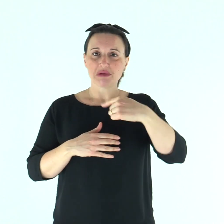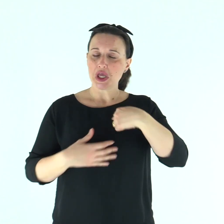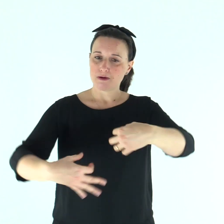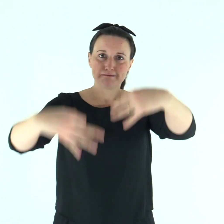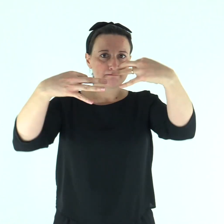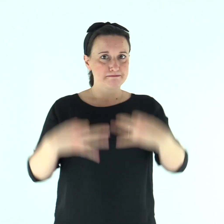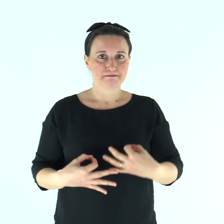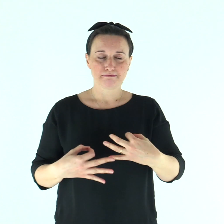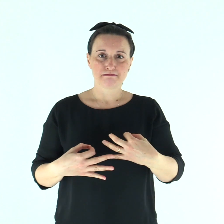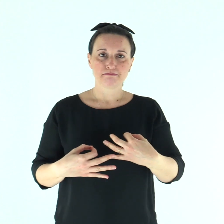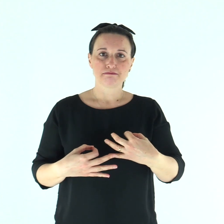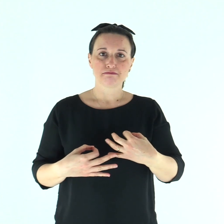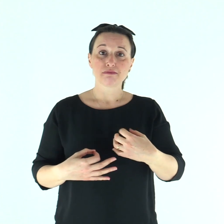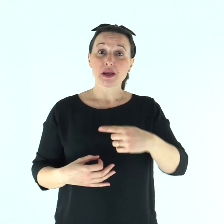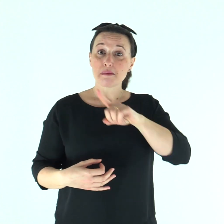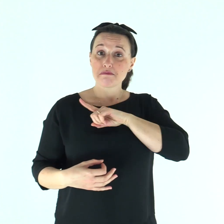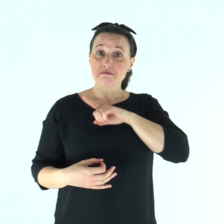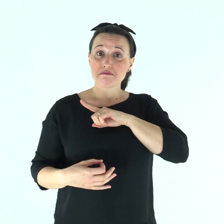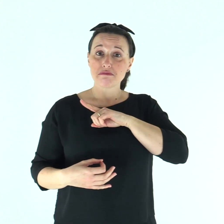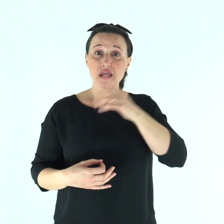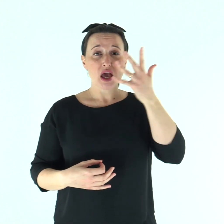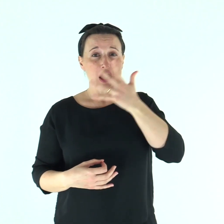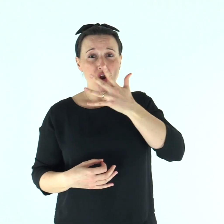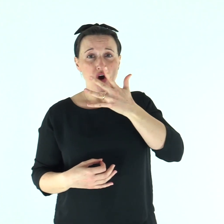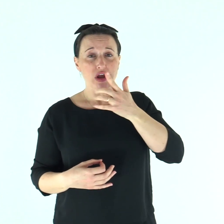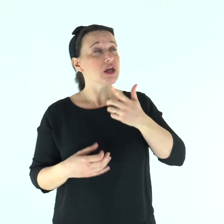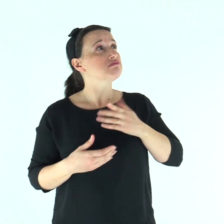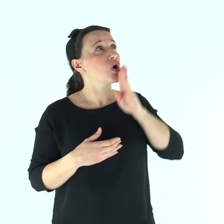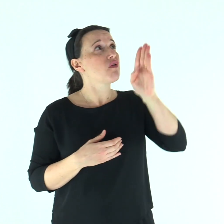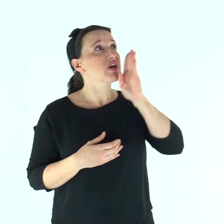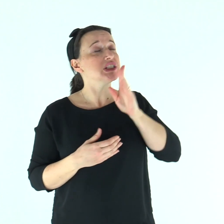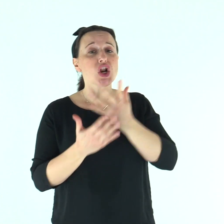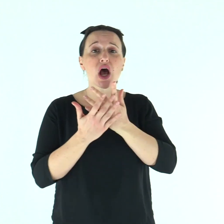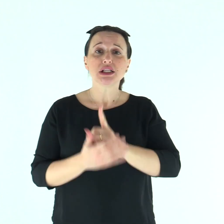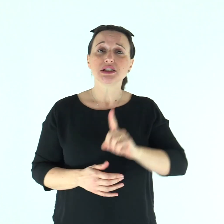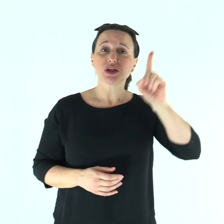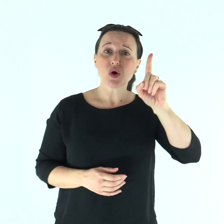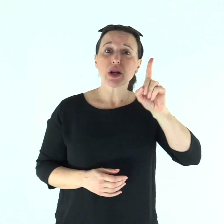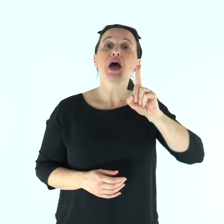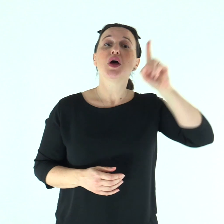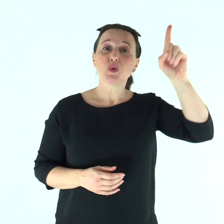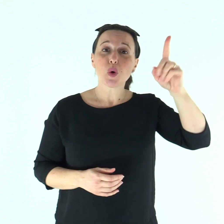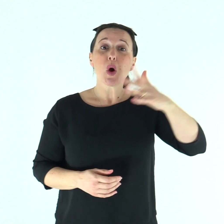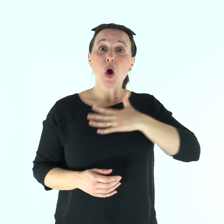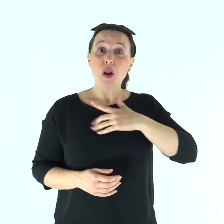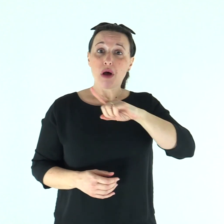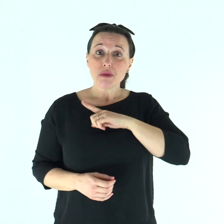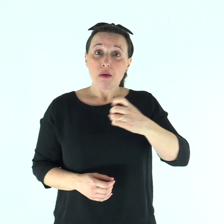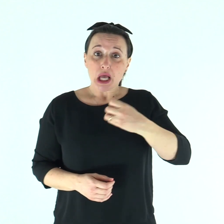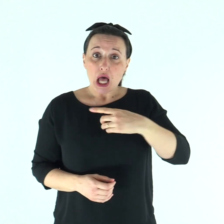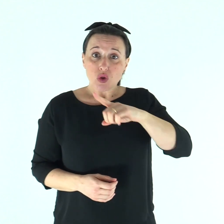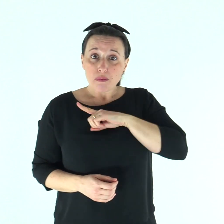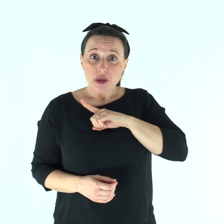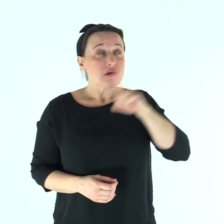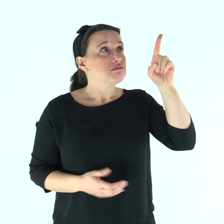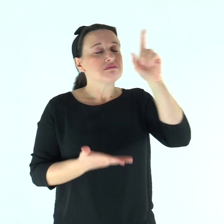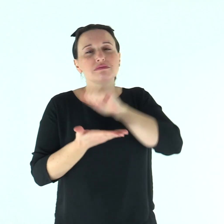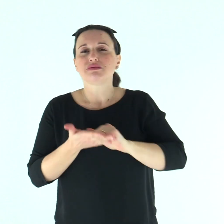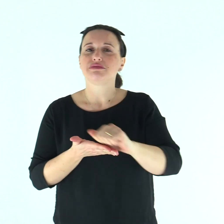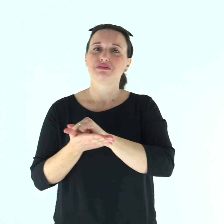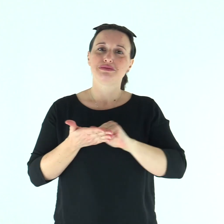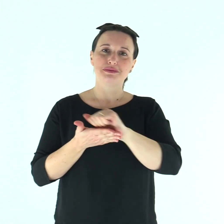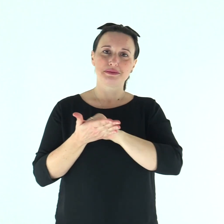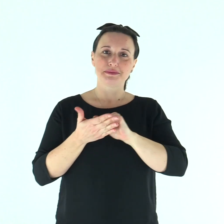Ho detto: «Confesserò al Signore le mie iniquità» e tu hai tolto la mia colpa e il mio peccato.